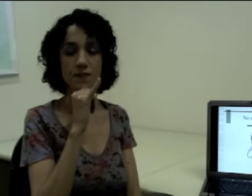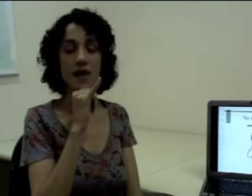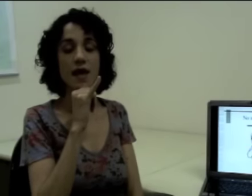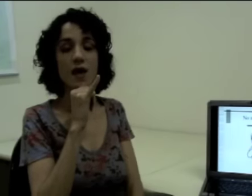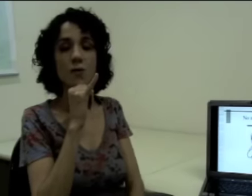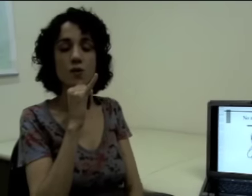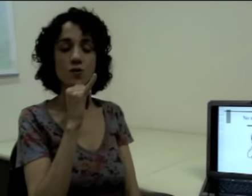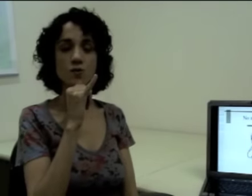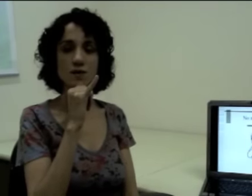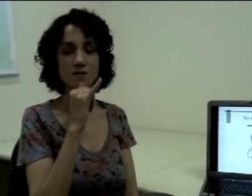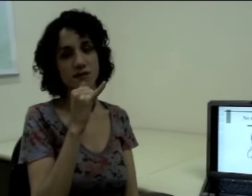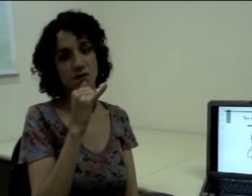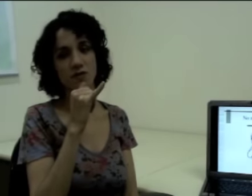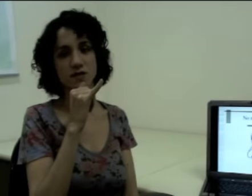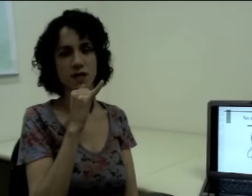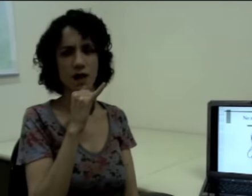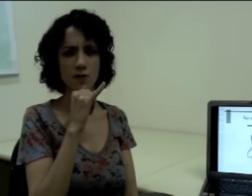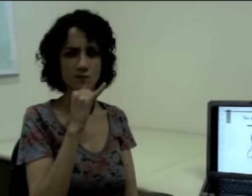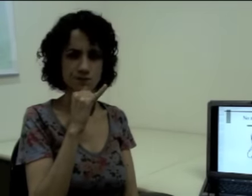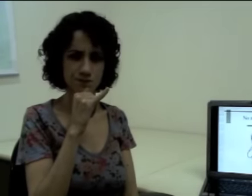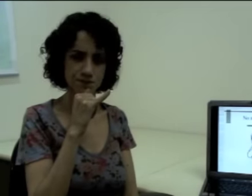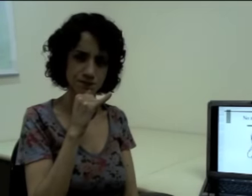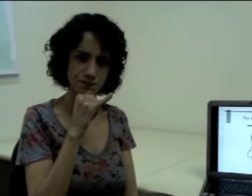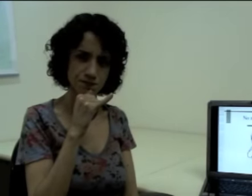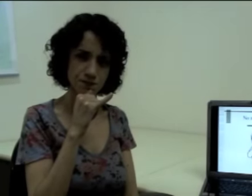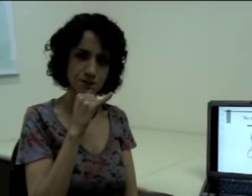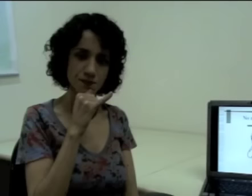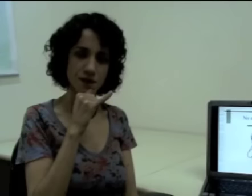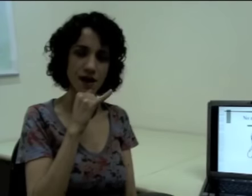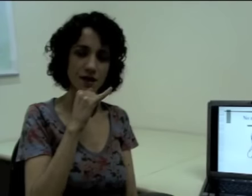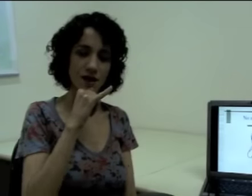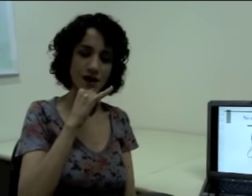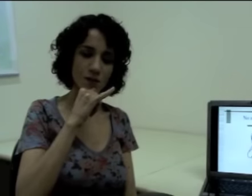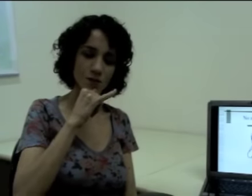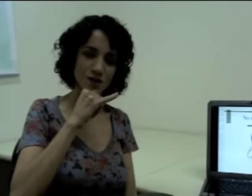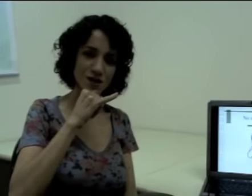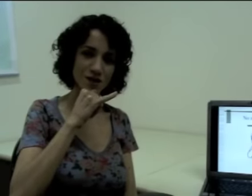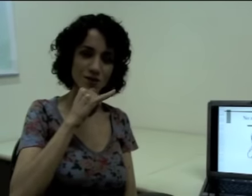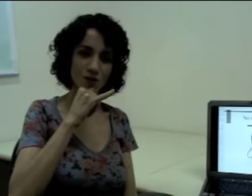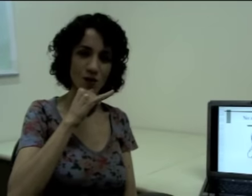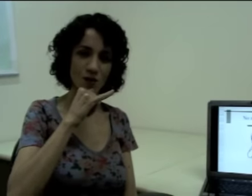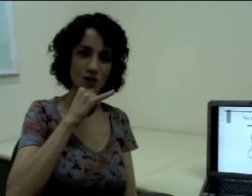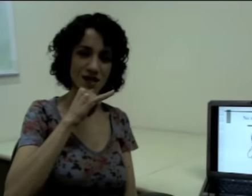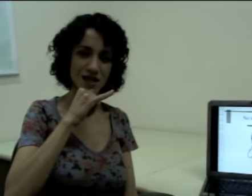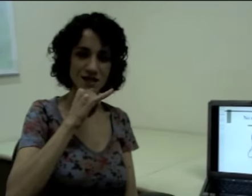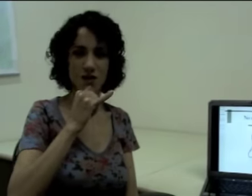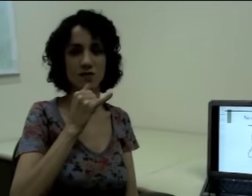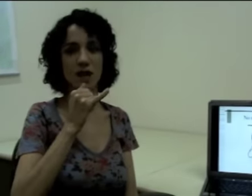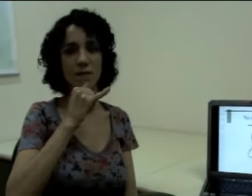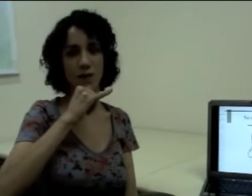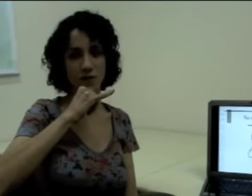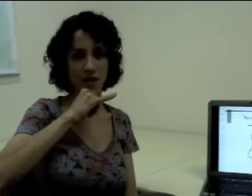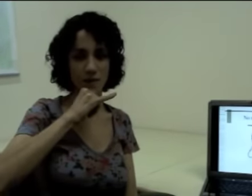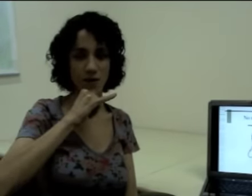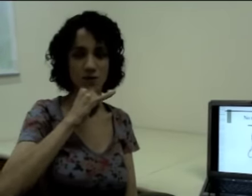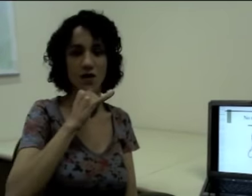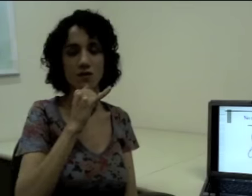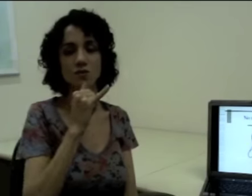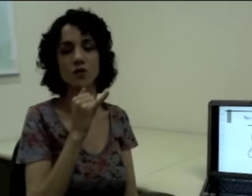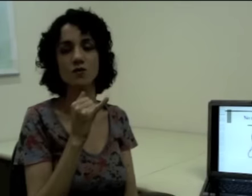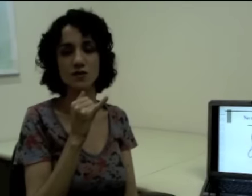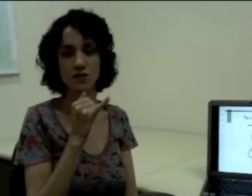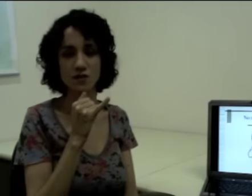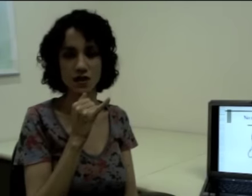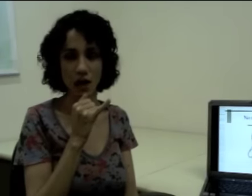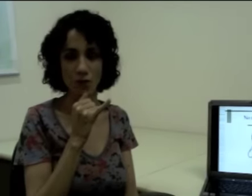Eu produzo uma expressão facial e aí eu acabo mudando um pouco a orientação da palma da mão na hora de produzir o sinal.